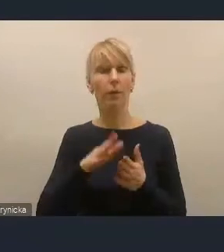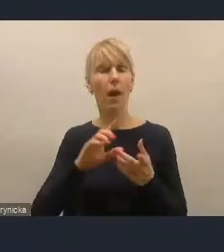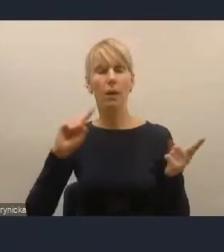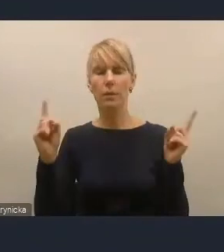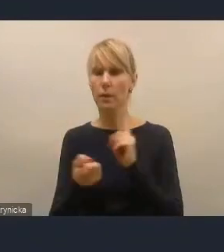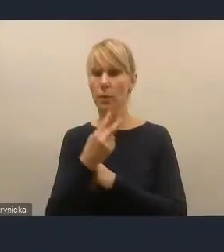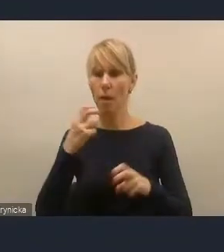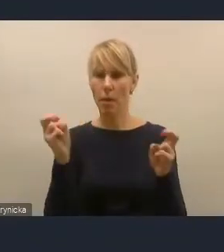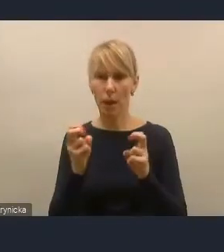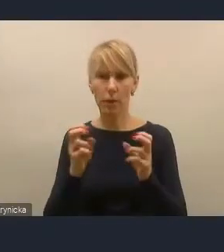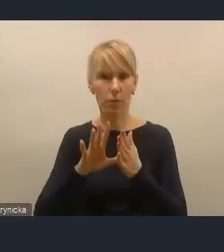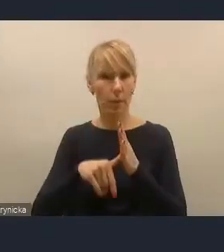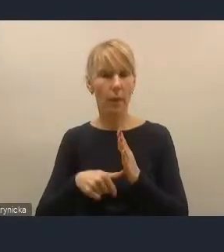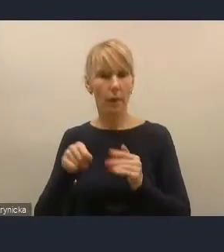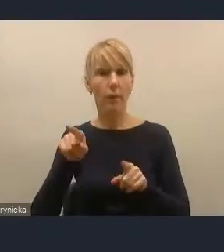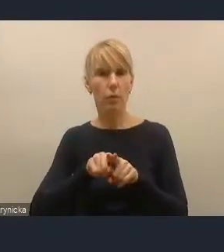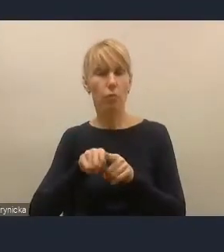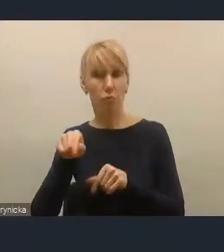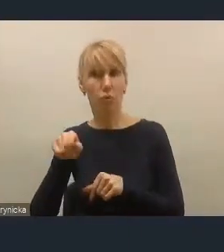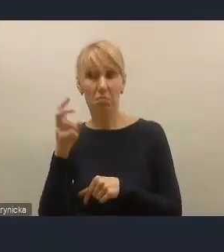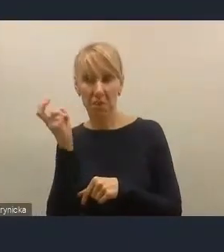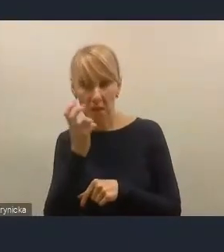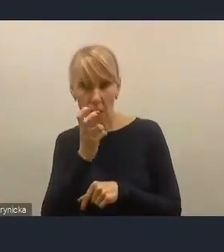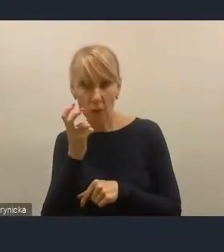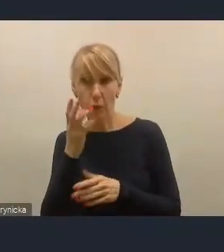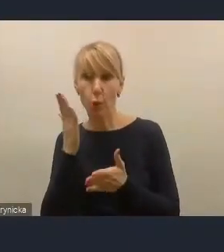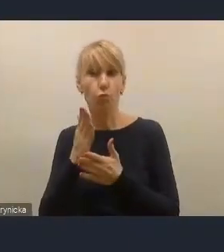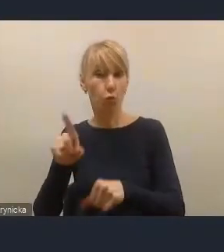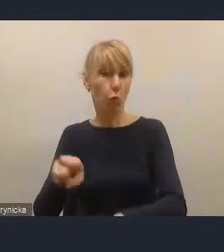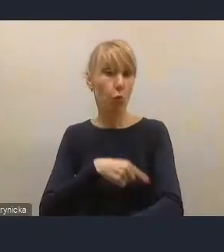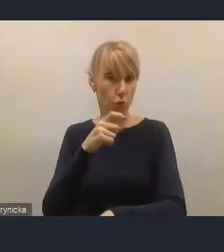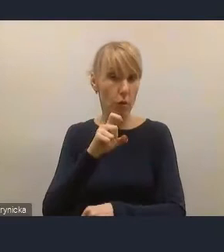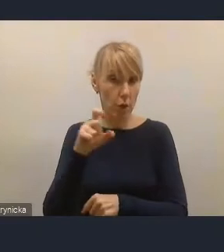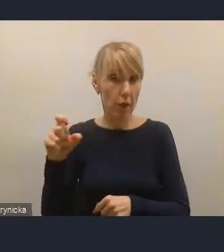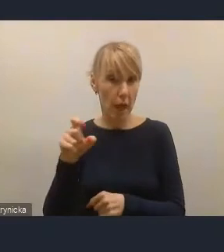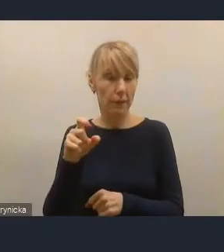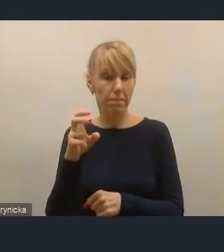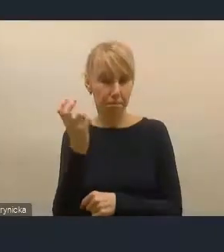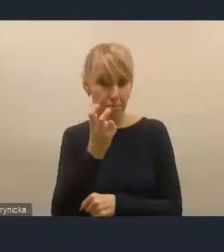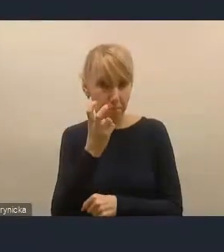jest przedmiotem naszego zainteresowania od dłuższego czasu i jeszcze jest jeden element,